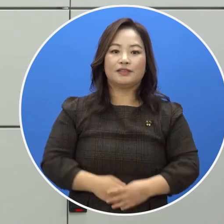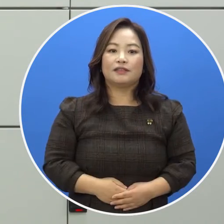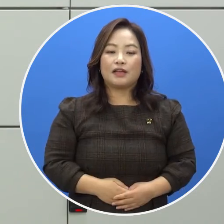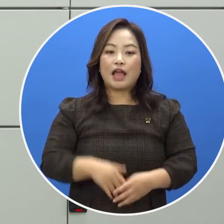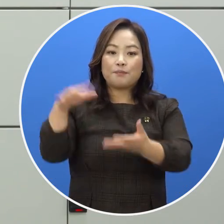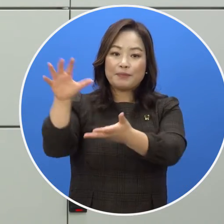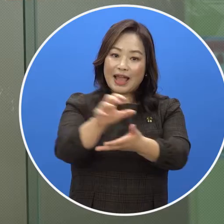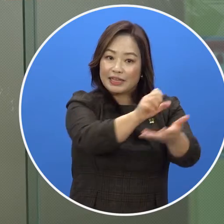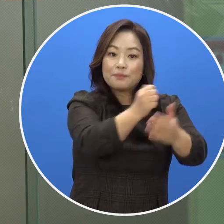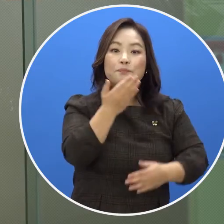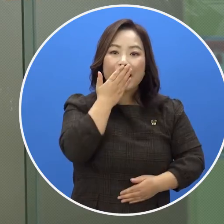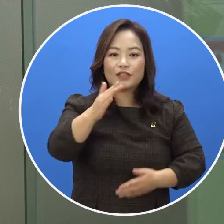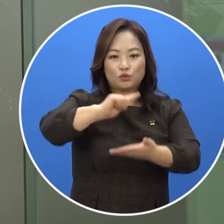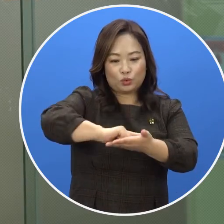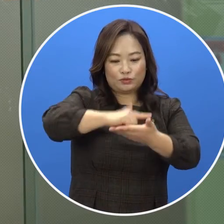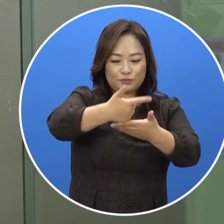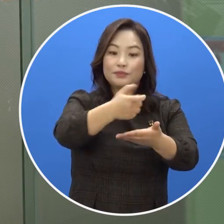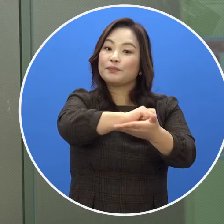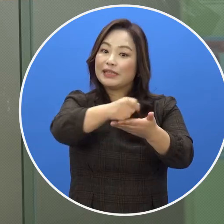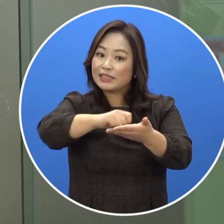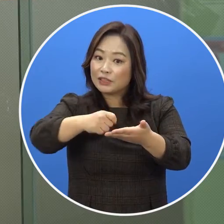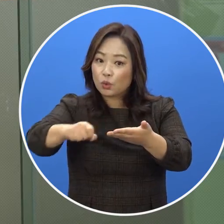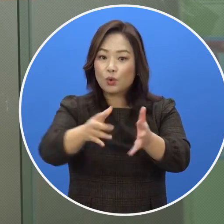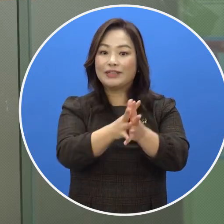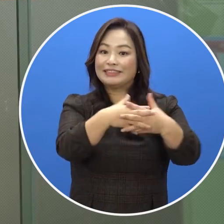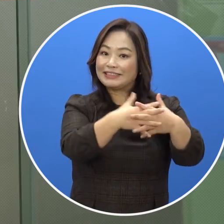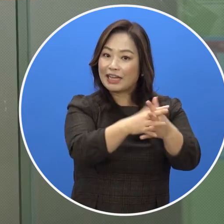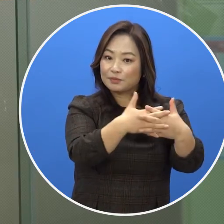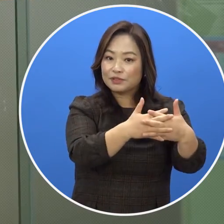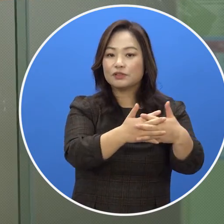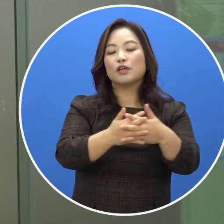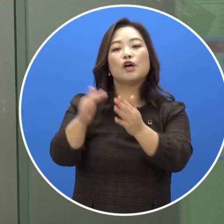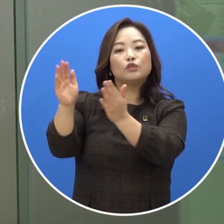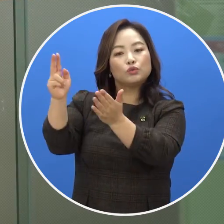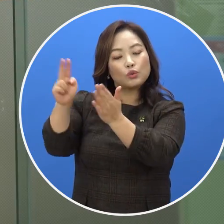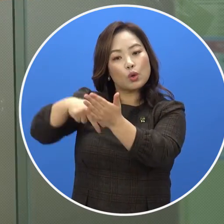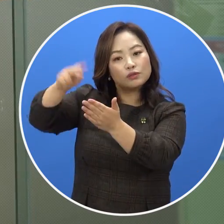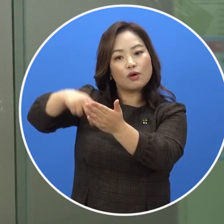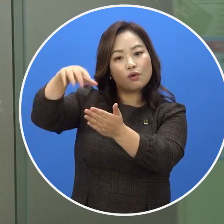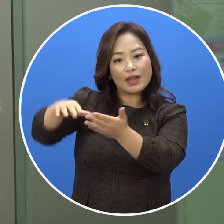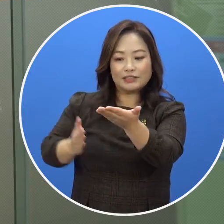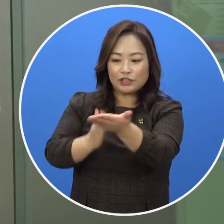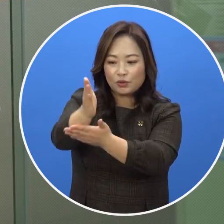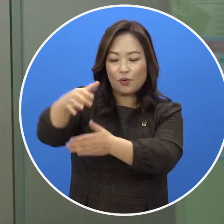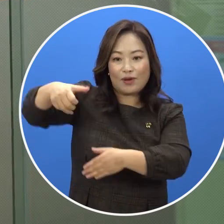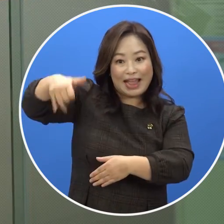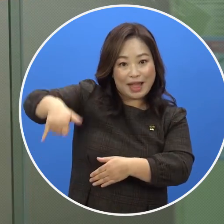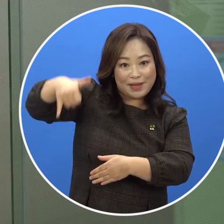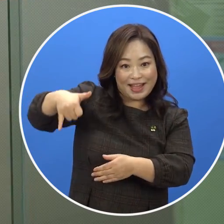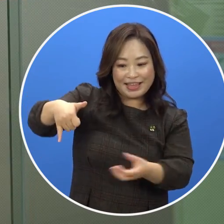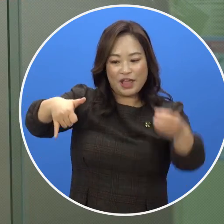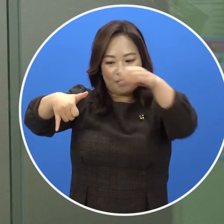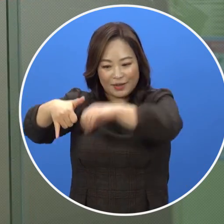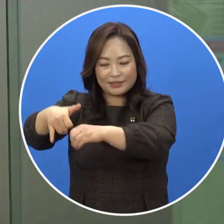반입이 가능한 노트북, 필기구, 지갑 등은 도서관 지정 가방에 담아 휴대 할 수 있습니다.